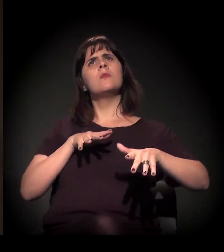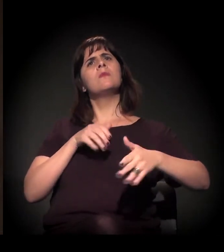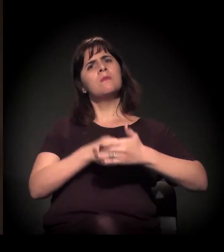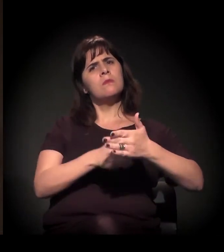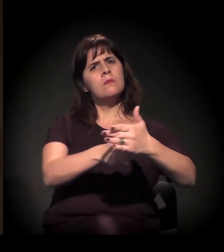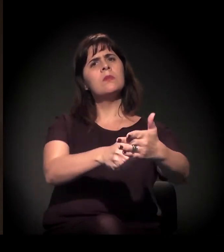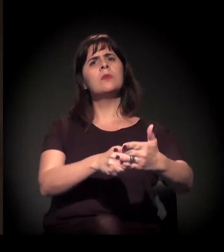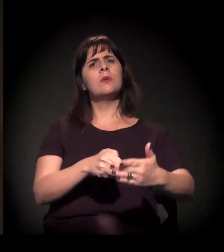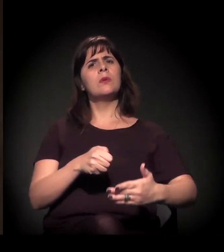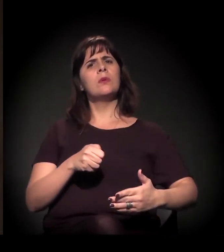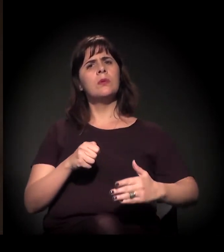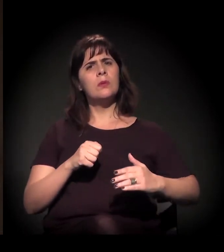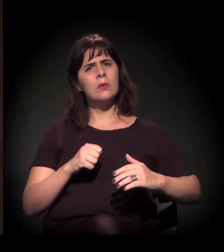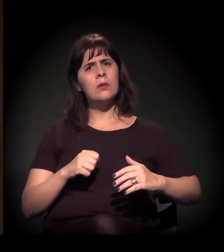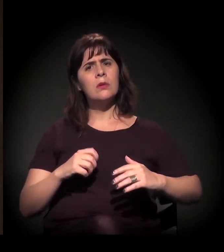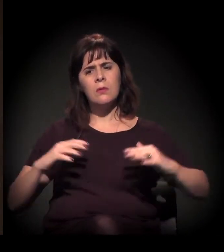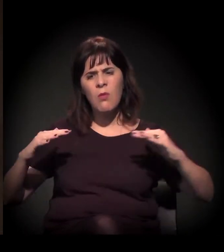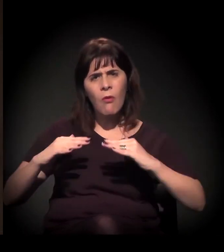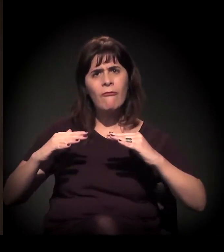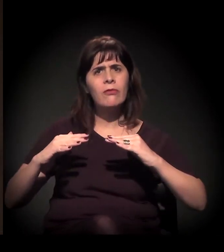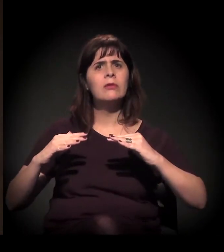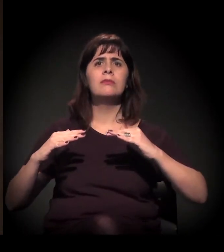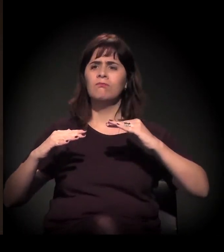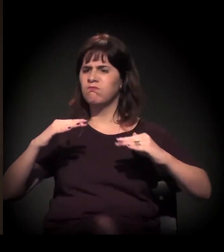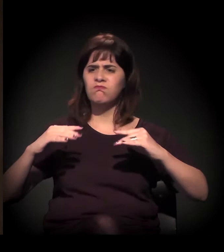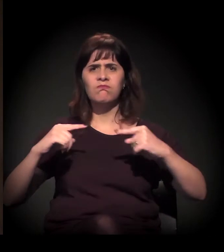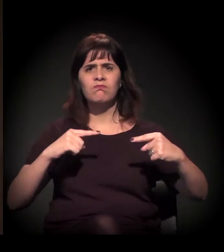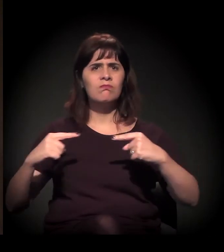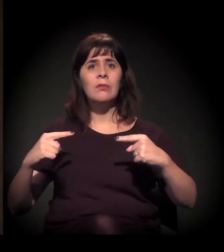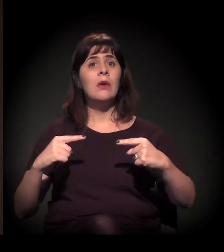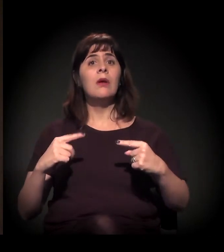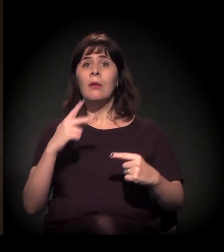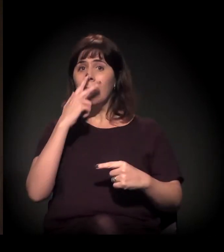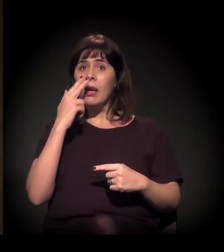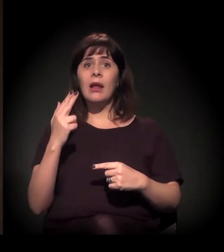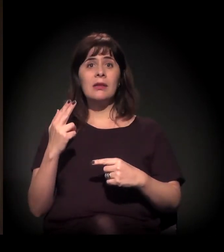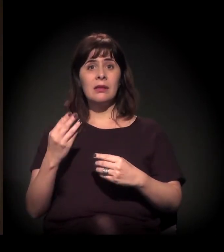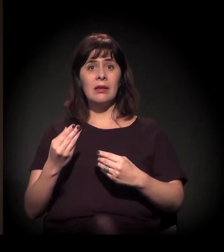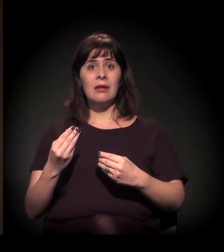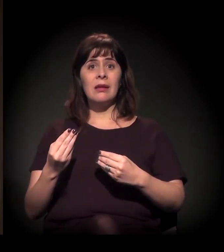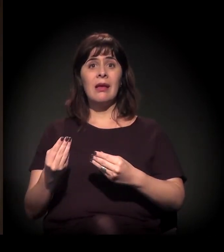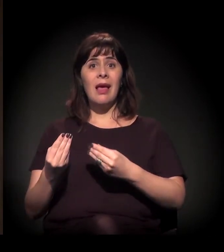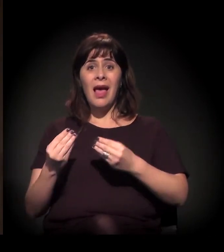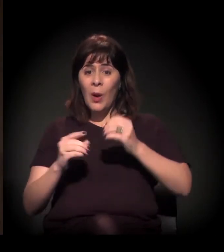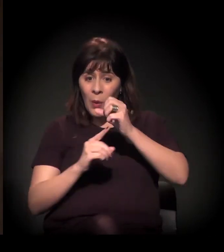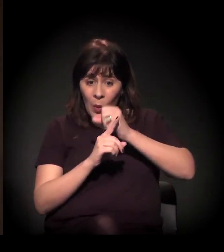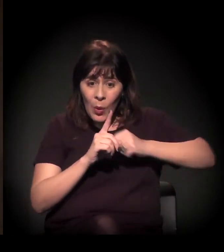trouxe também um intenso processo de criminalização das lutas sociais